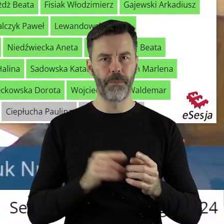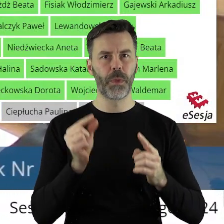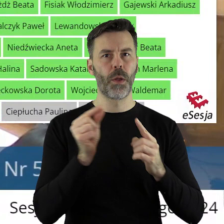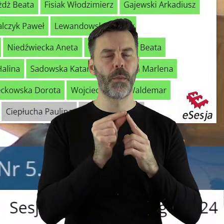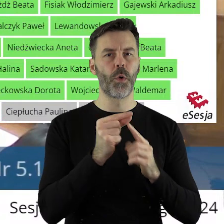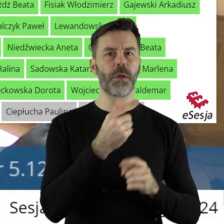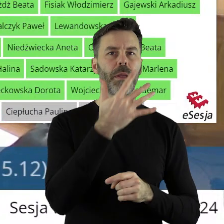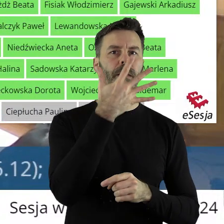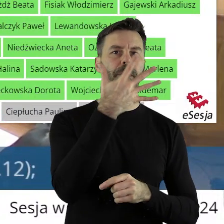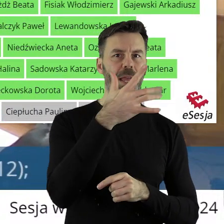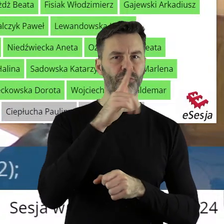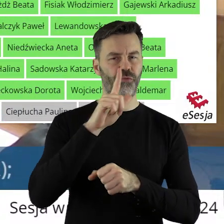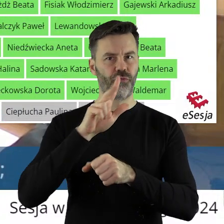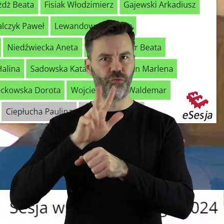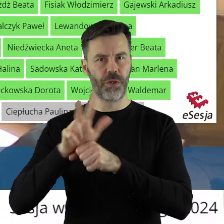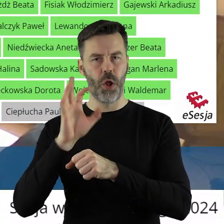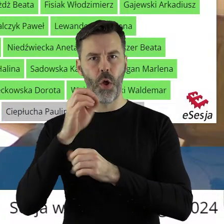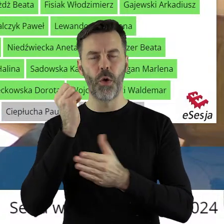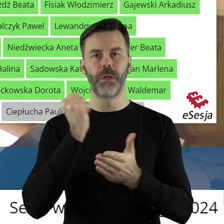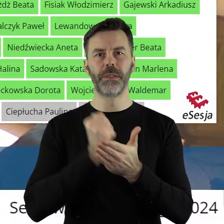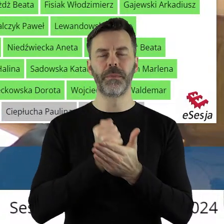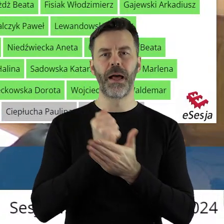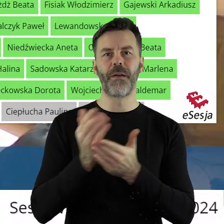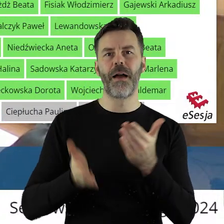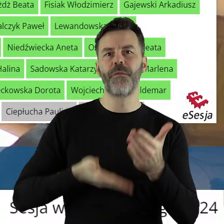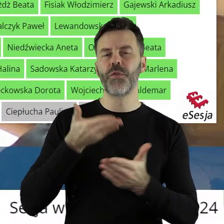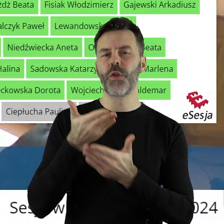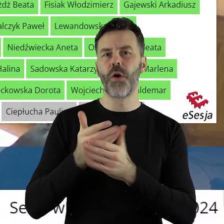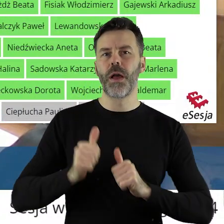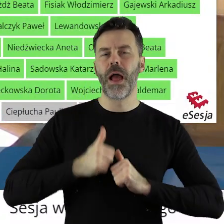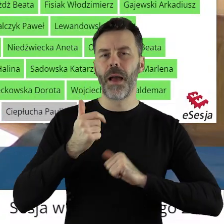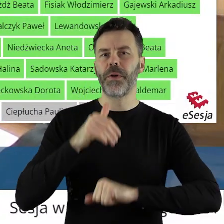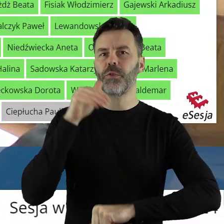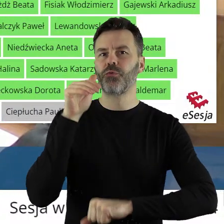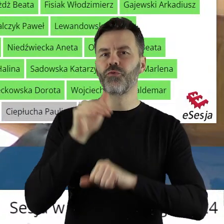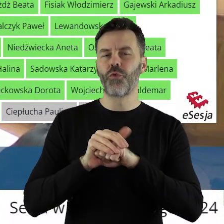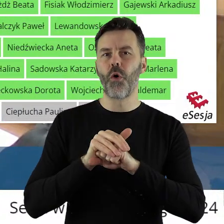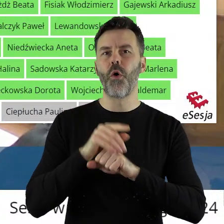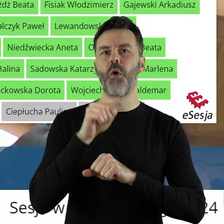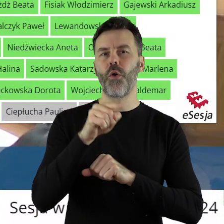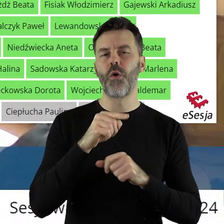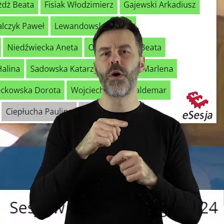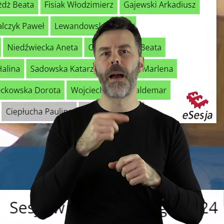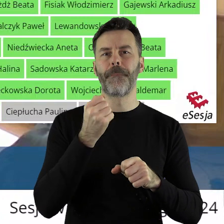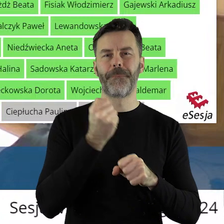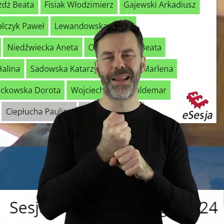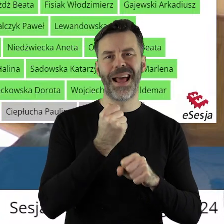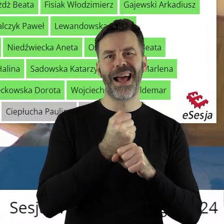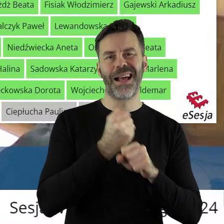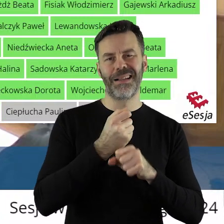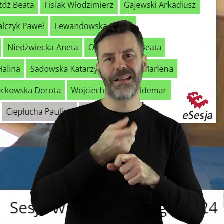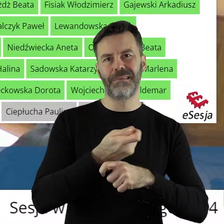W punkcie 5.13 w sprawie rozpatrzenia wniosku o wyrażenie zgody na rozwiązanie stosunku pracy